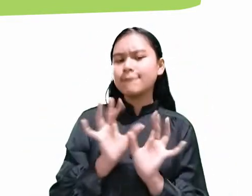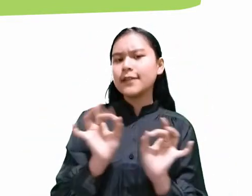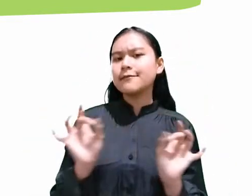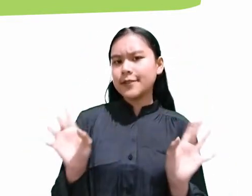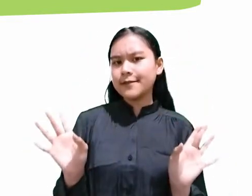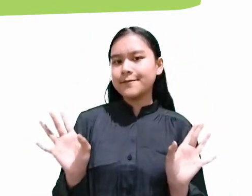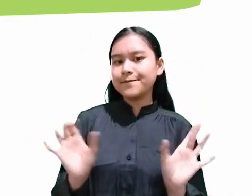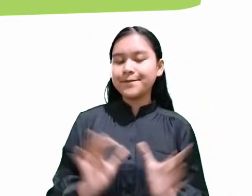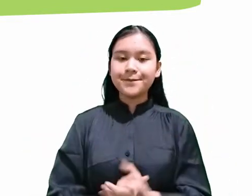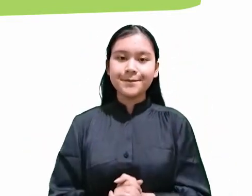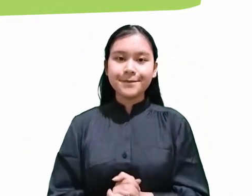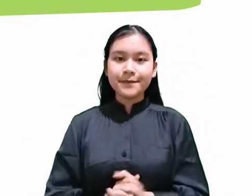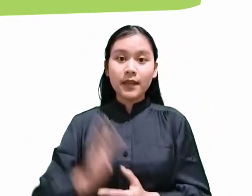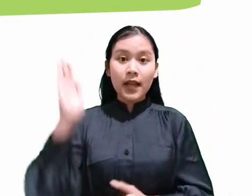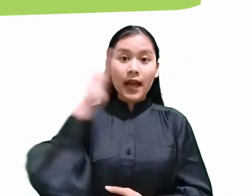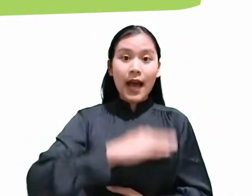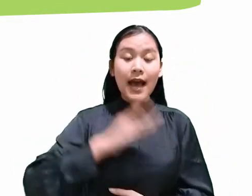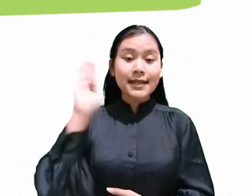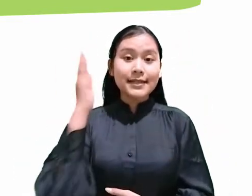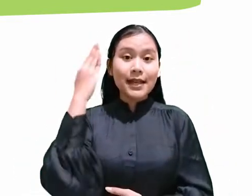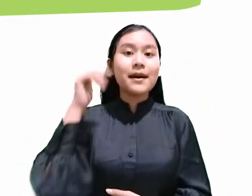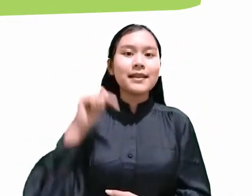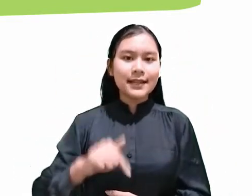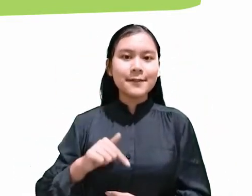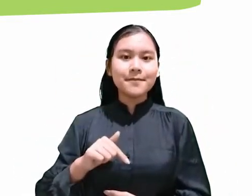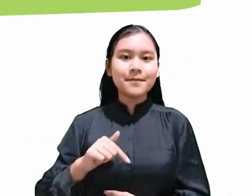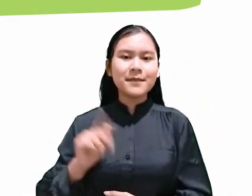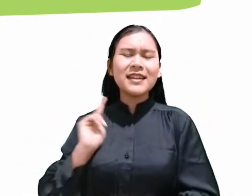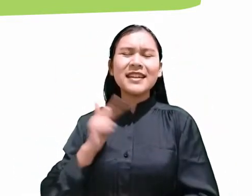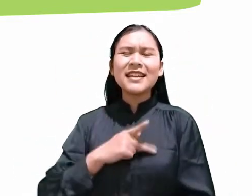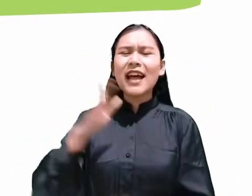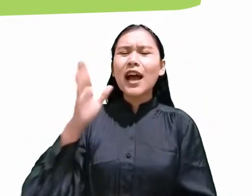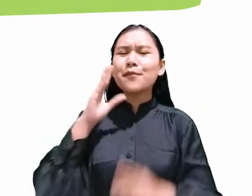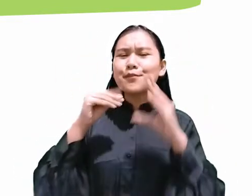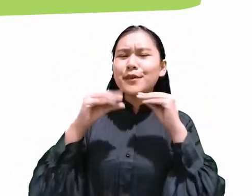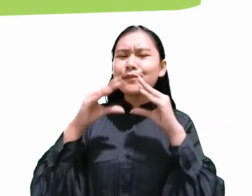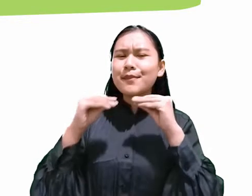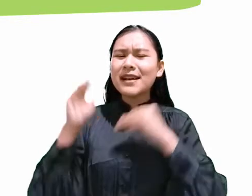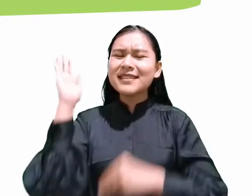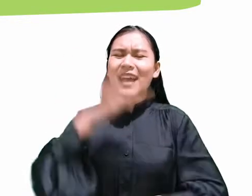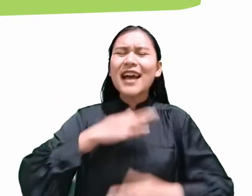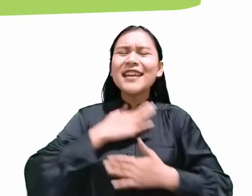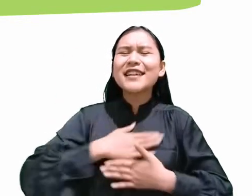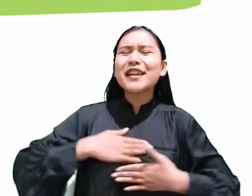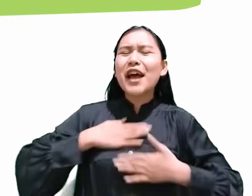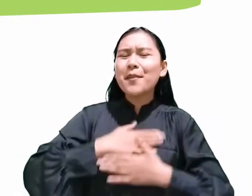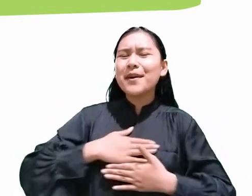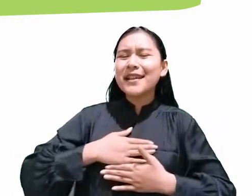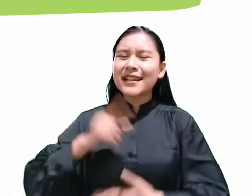dan pada hari Sabat ini kita akan membahas mengenai ‘Hari Kenikmatan’ Bagian yang pertama